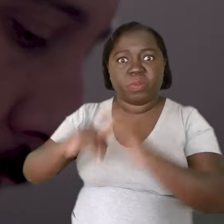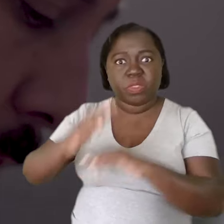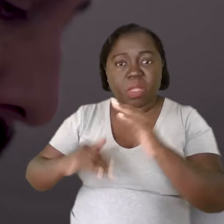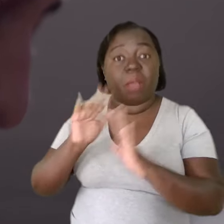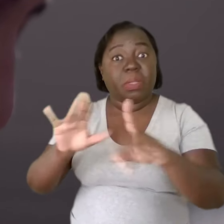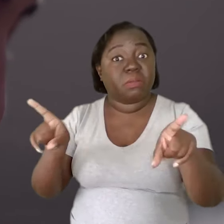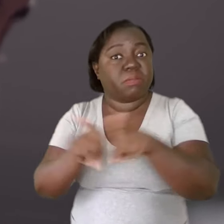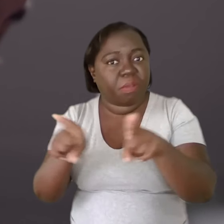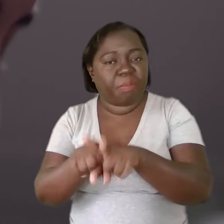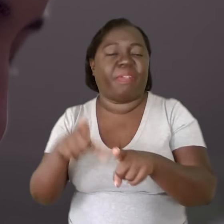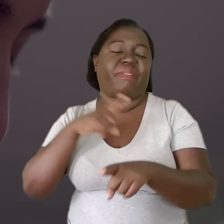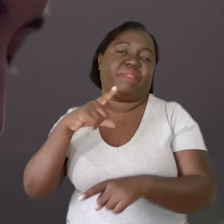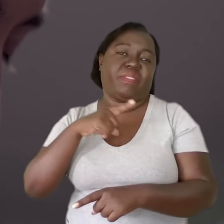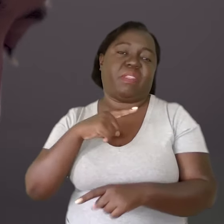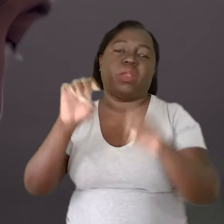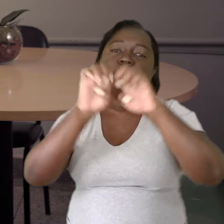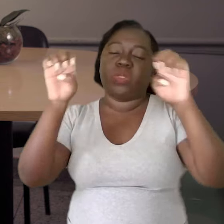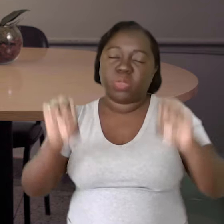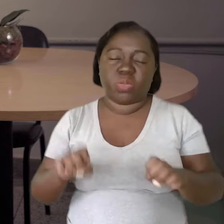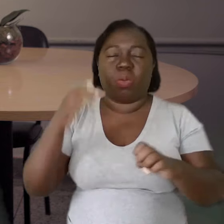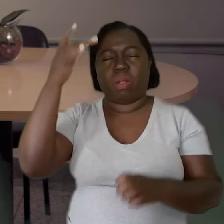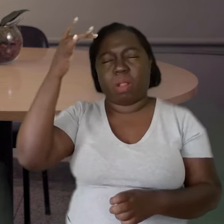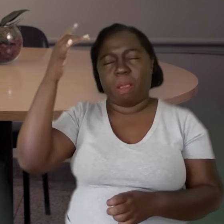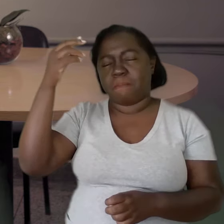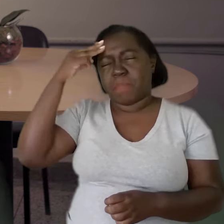mas que sobretudo também tenham uma estrutura mental melhor,